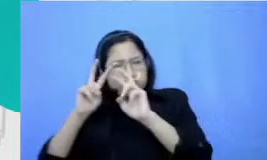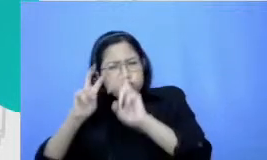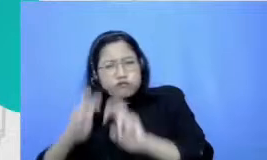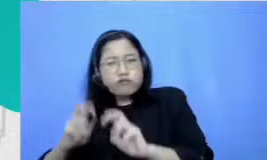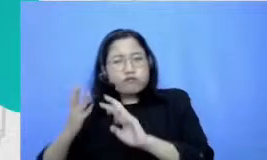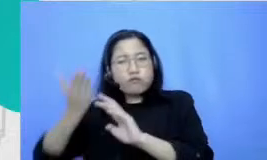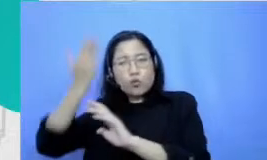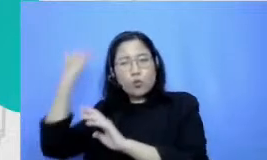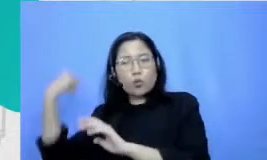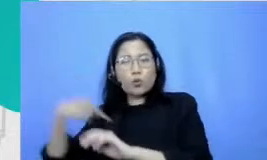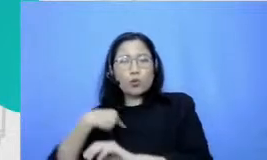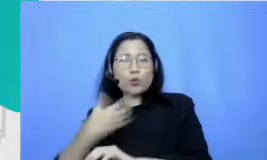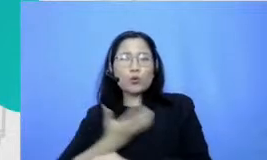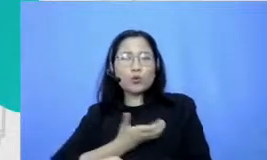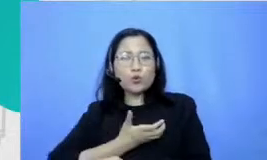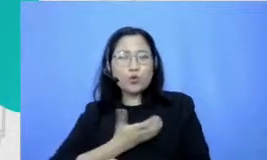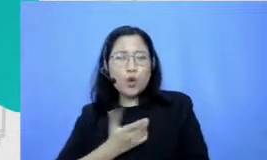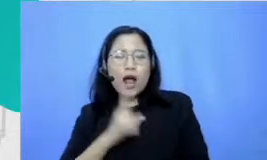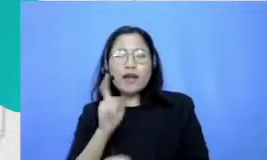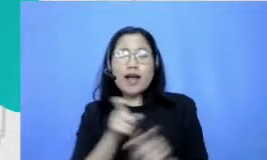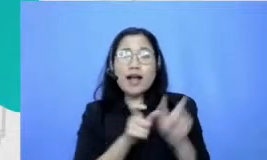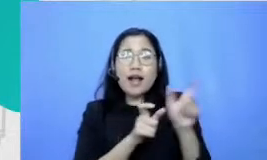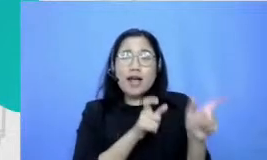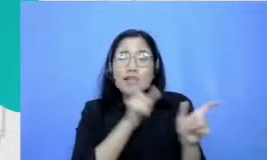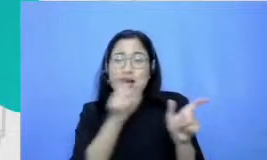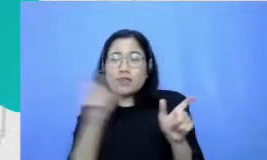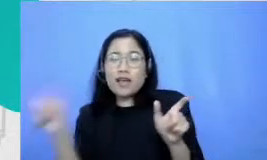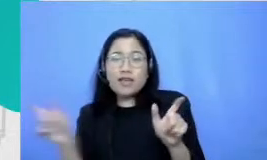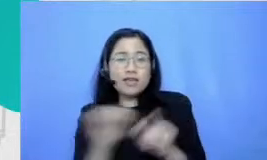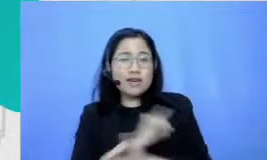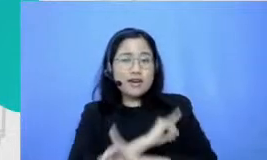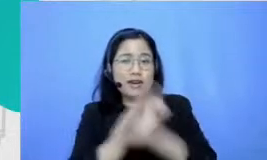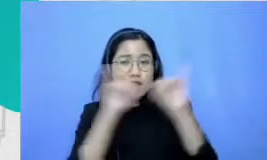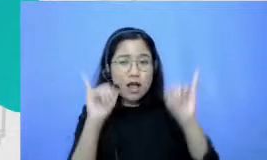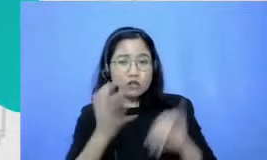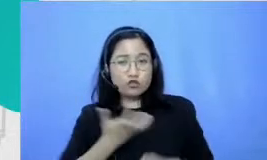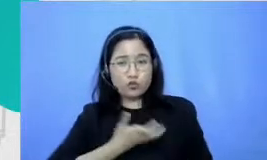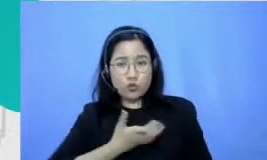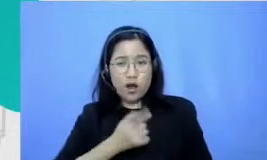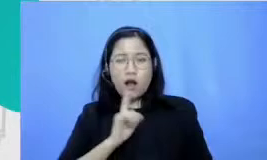banget kata-kata indah ya aku pencipta kata-kata indah dan rasanya itu kalau ditelusuri itu berkat